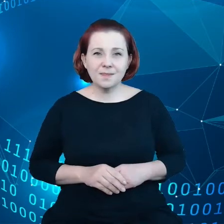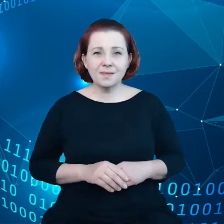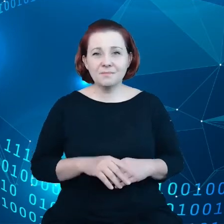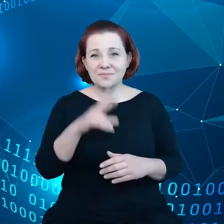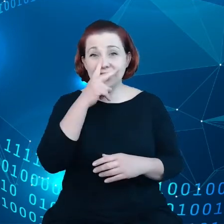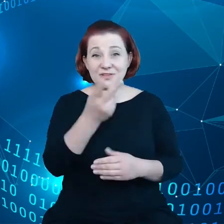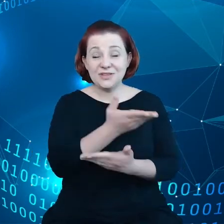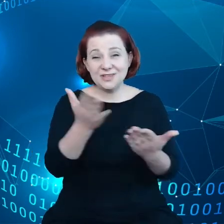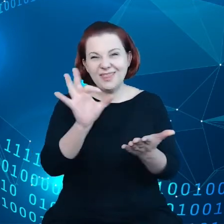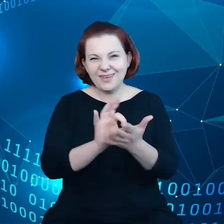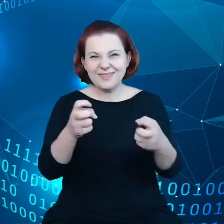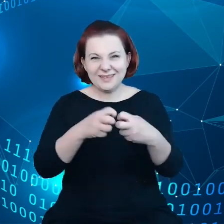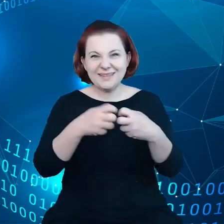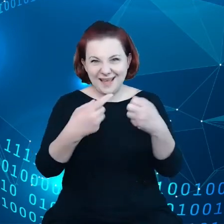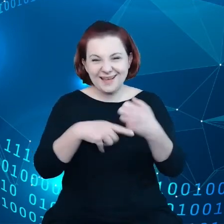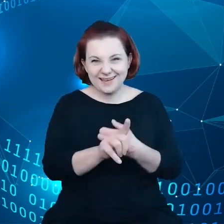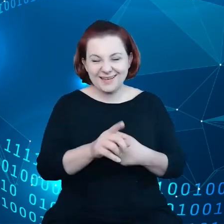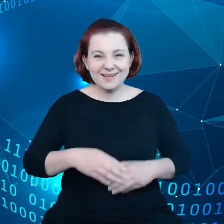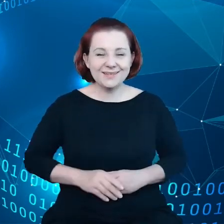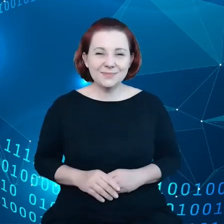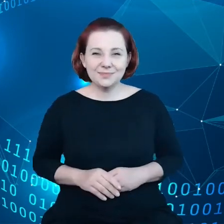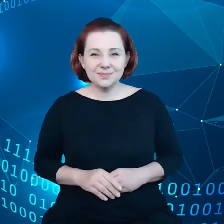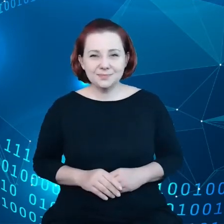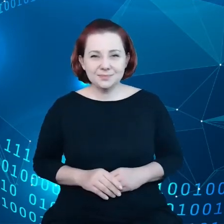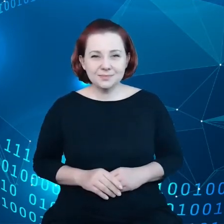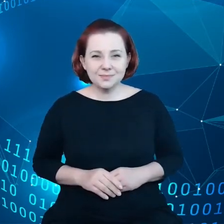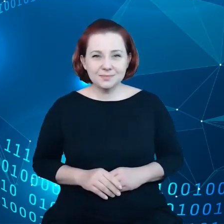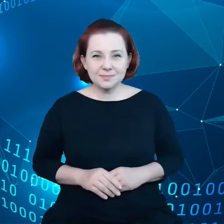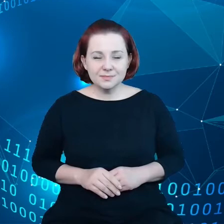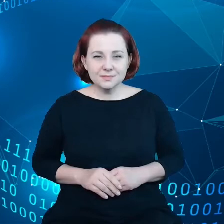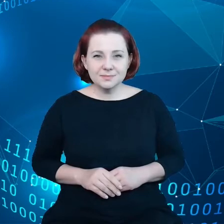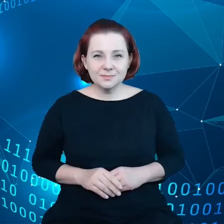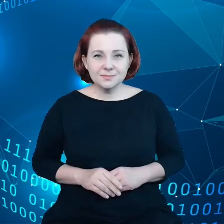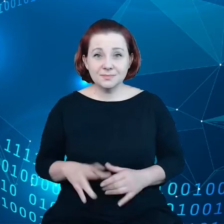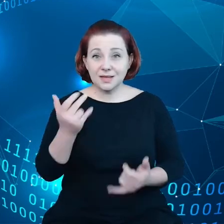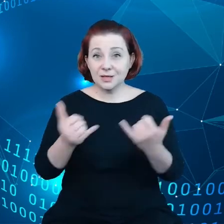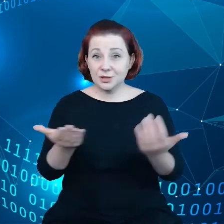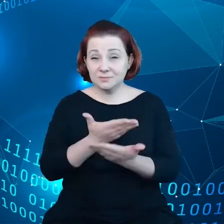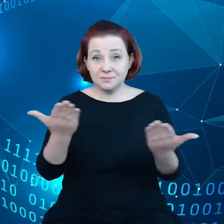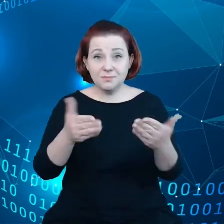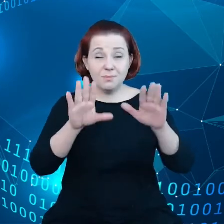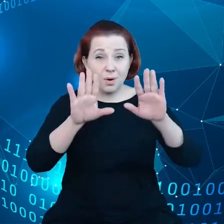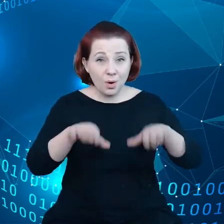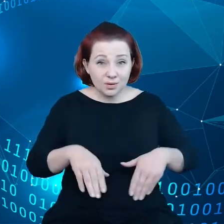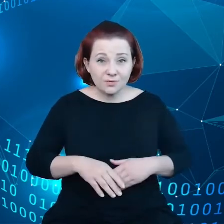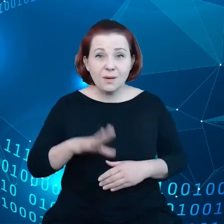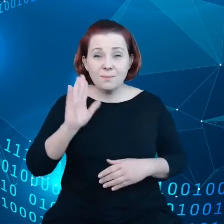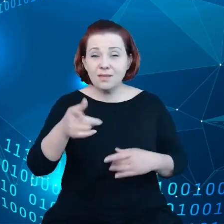Za Państwa pozwoleniem, będę kontynuować wystąpienie po angielsku.